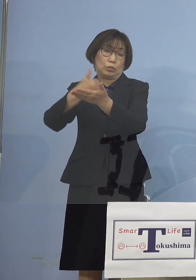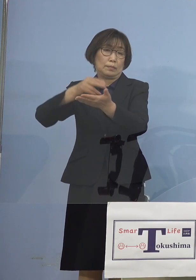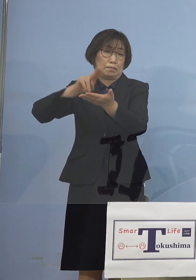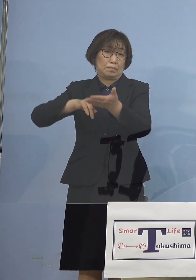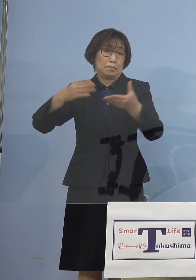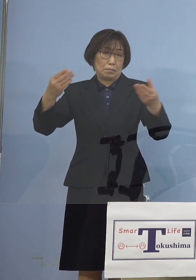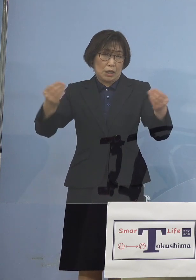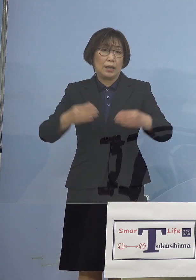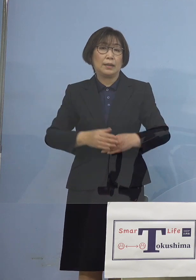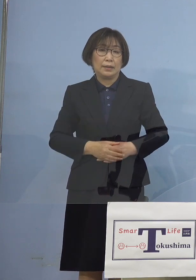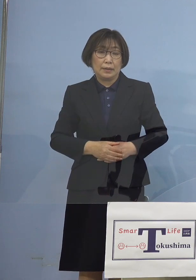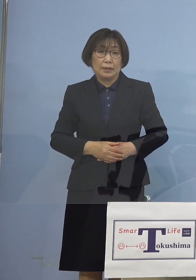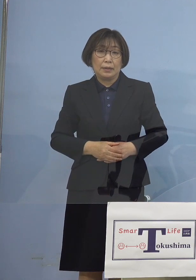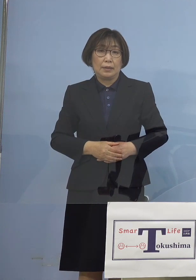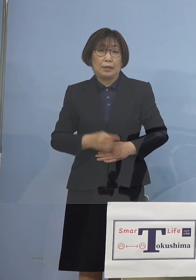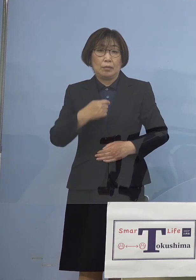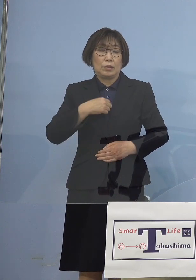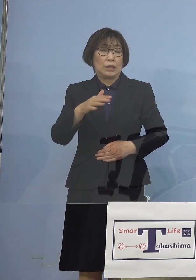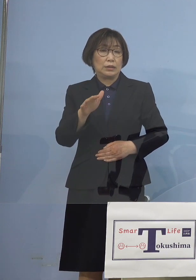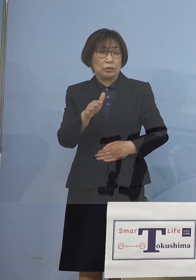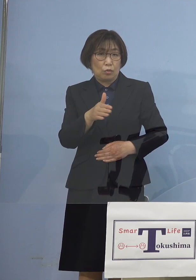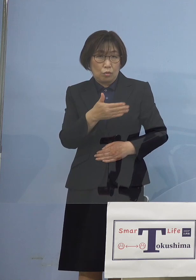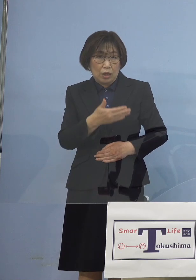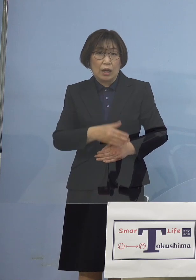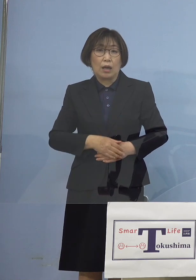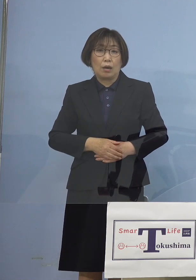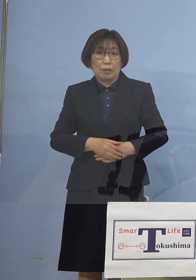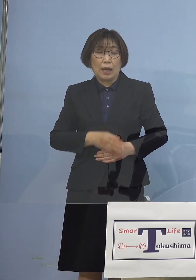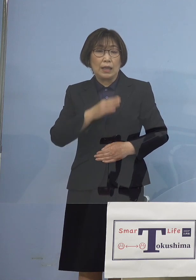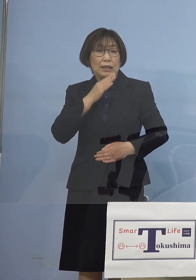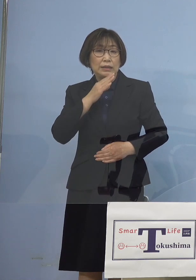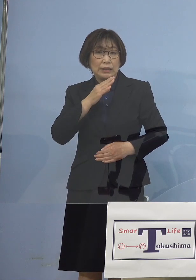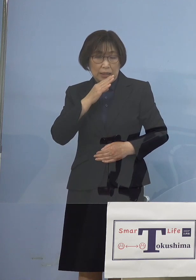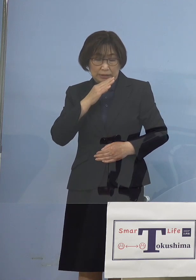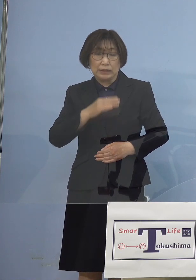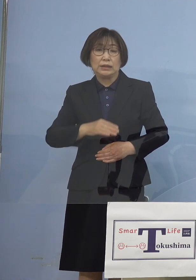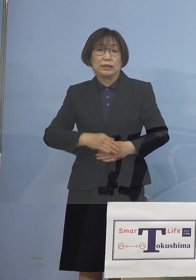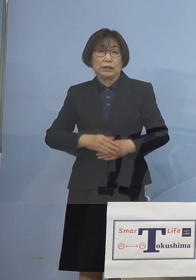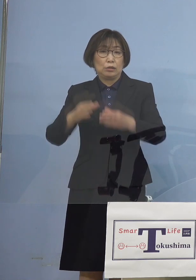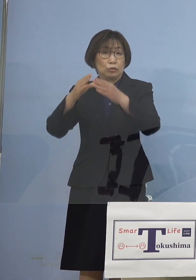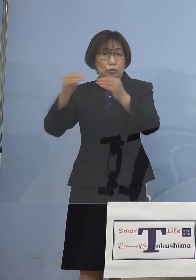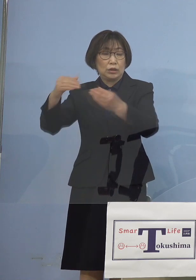私の方からは確かに国のいうことも 分からないわけではないわけですが